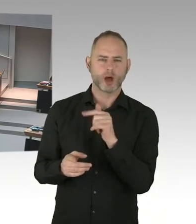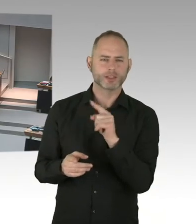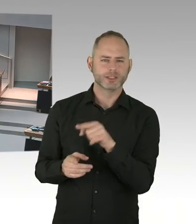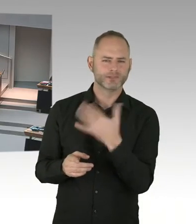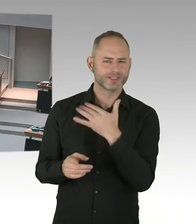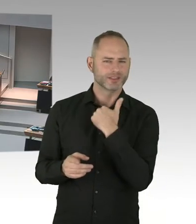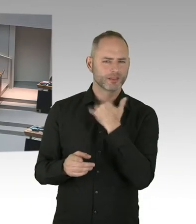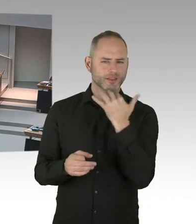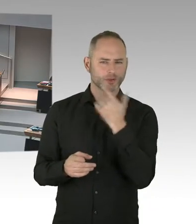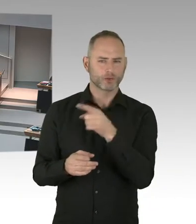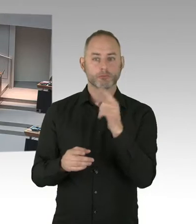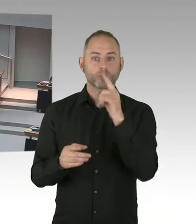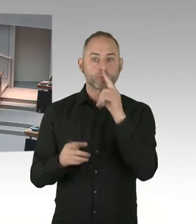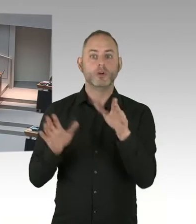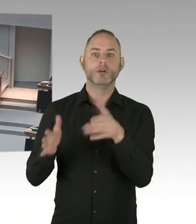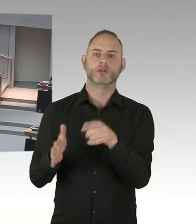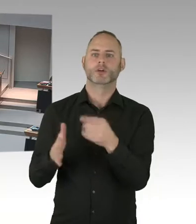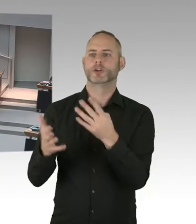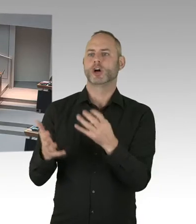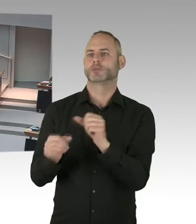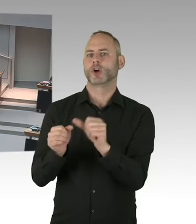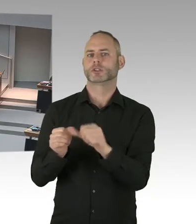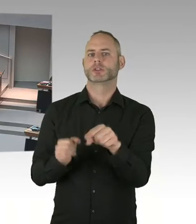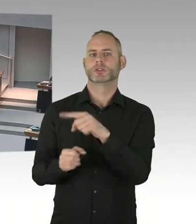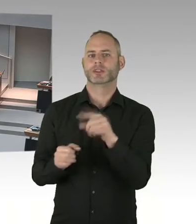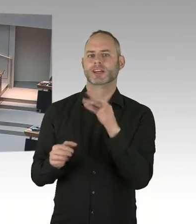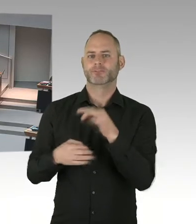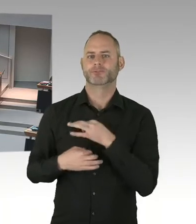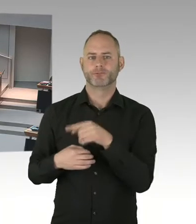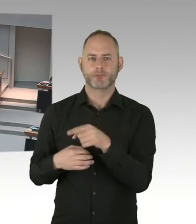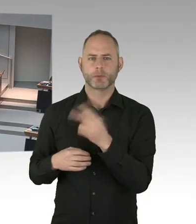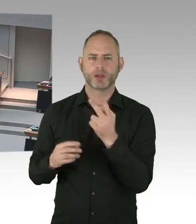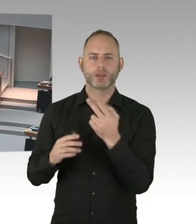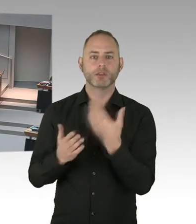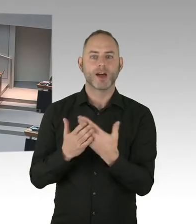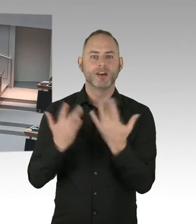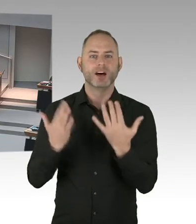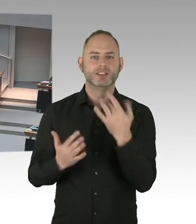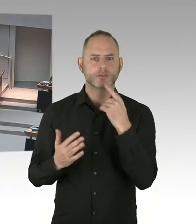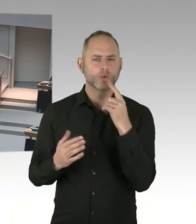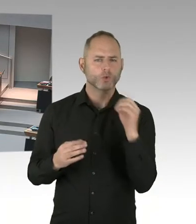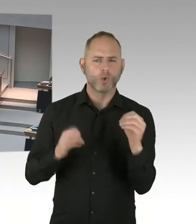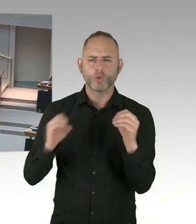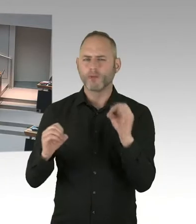Das ist aber eine bundesweite Regelung. Dass wir das kritisch sehen, platzieren wir auch regelmäßig auf Bundesebene.